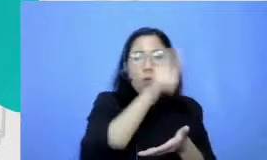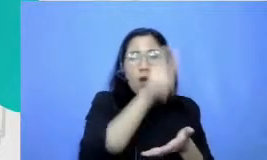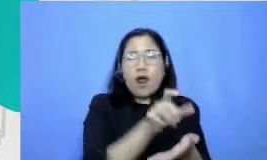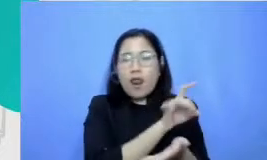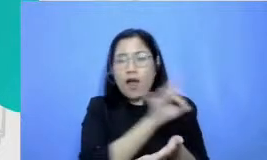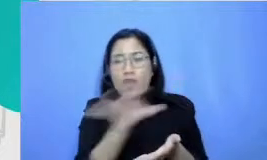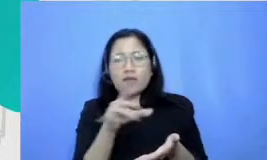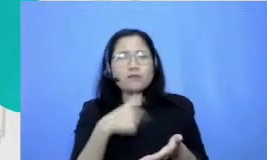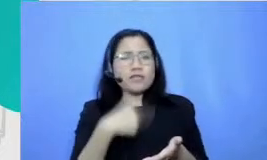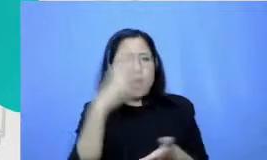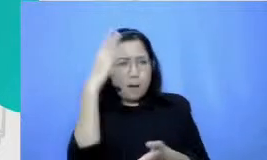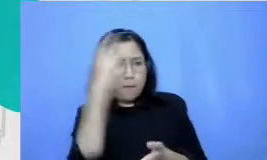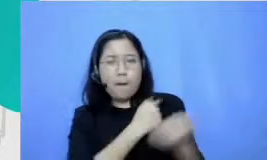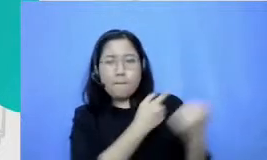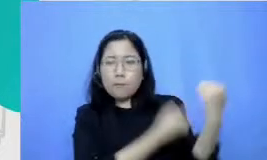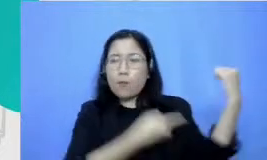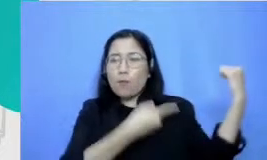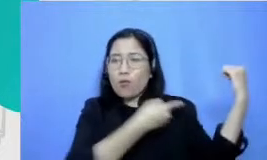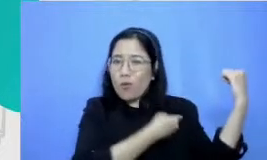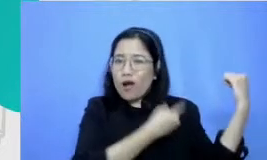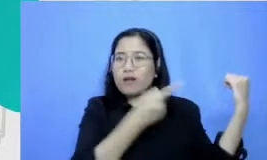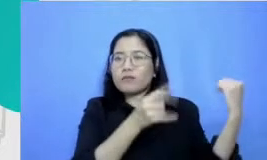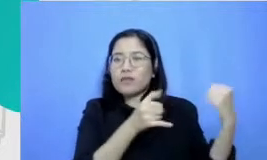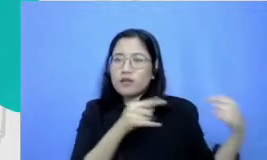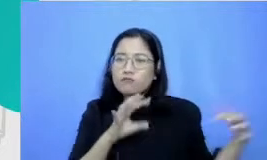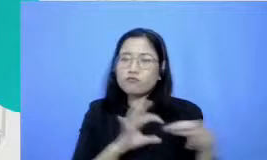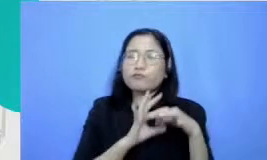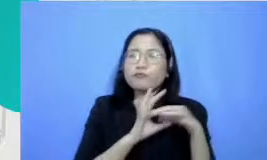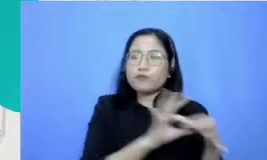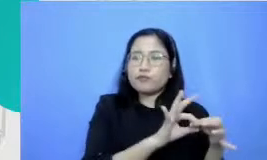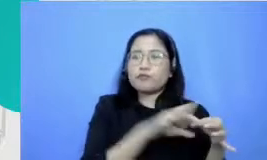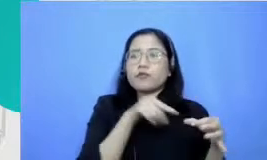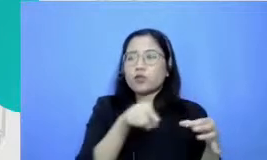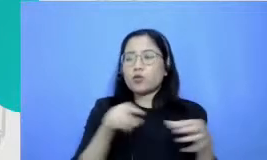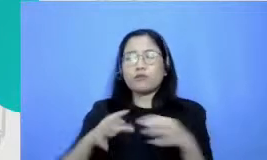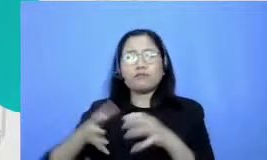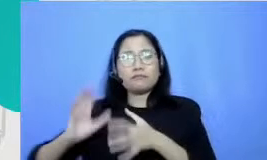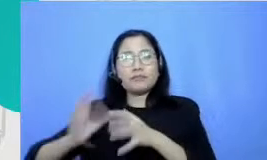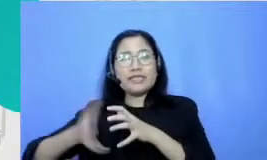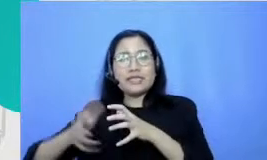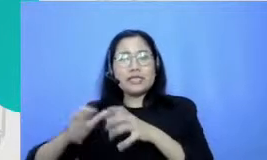membangun relasi itu kan sesuatu yang tidak bisa dilakukan oleh mesin dan kalau kita bicara dalam